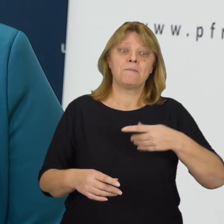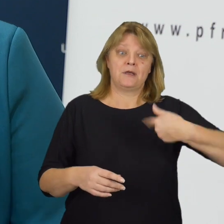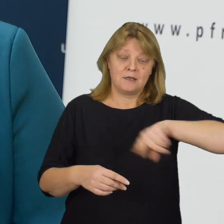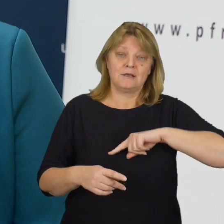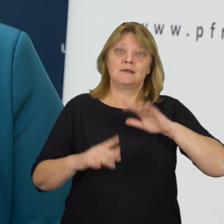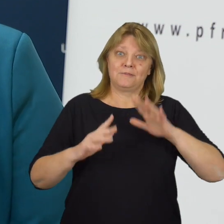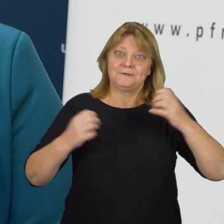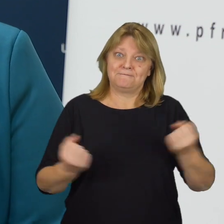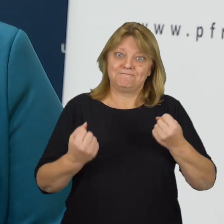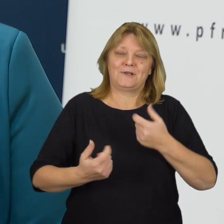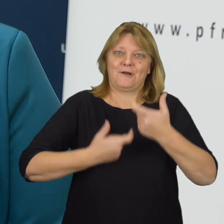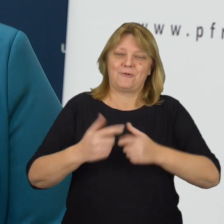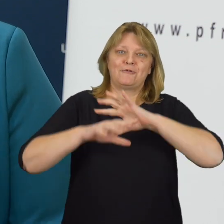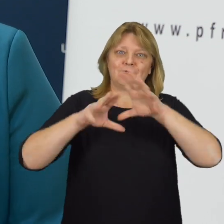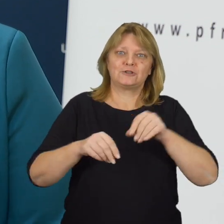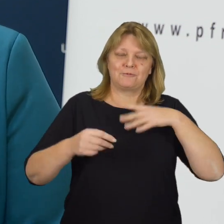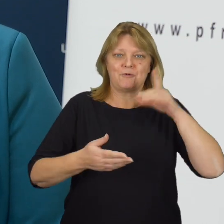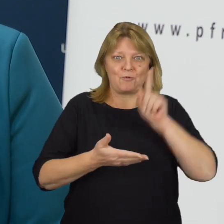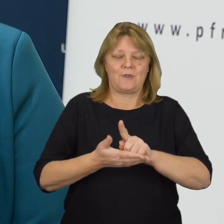A my będziemy robić wszystko, aby faktycznie tak było.